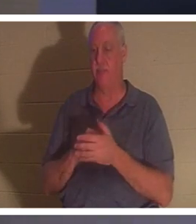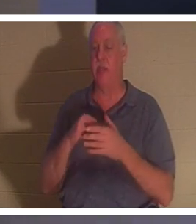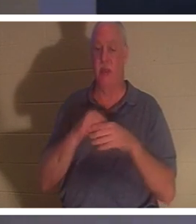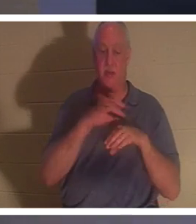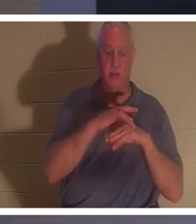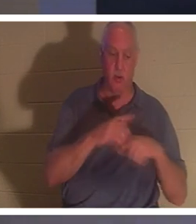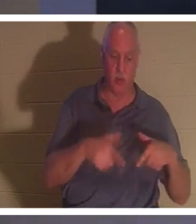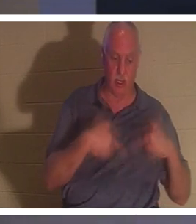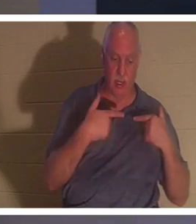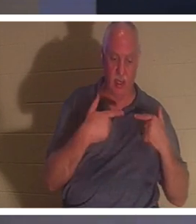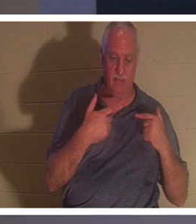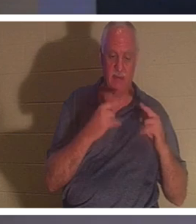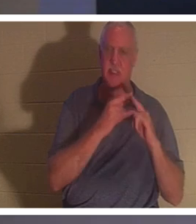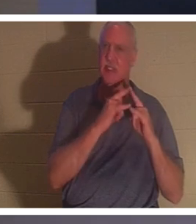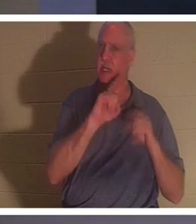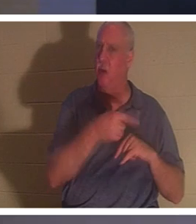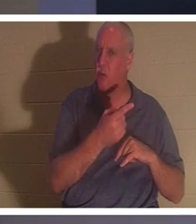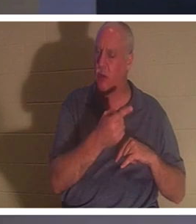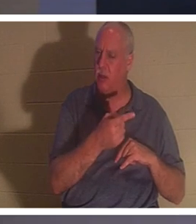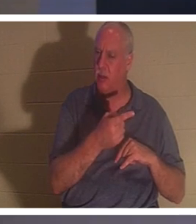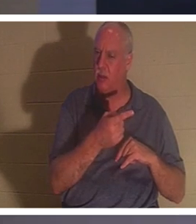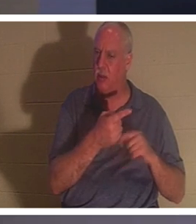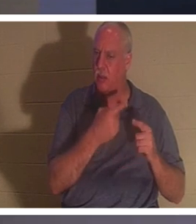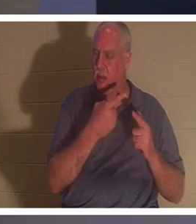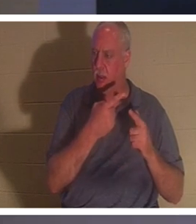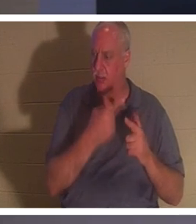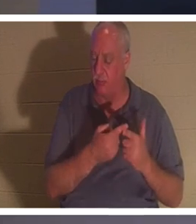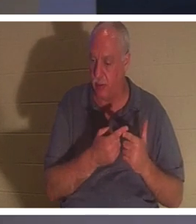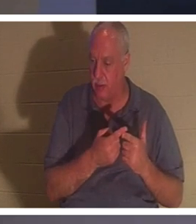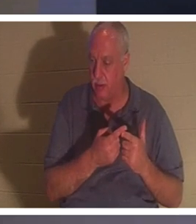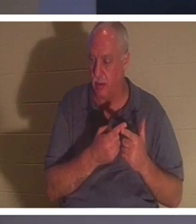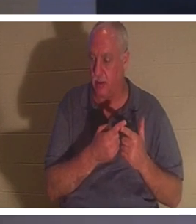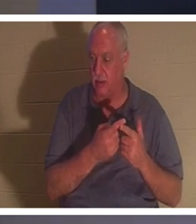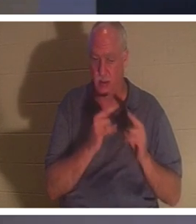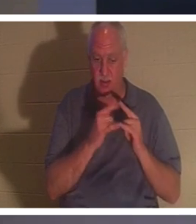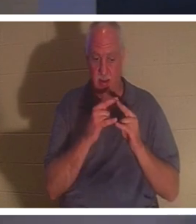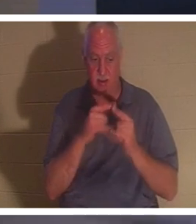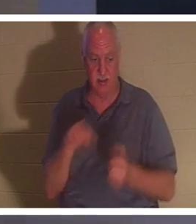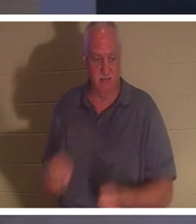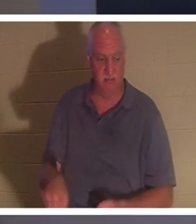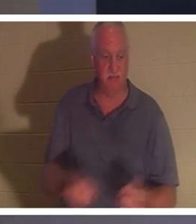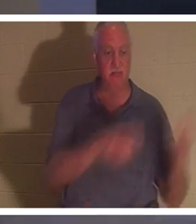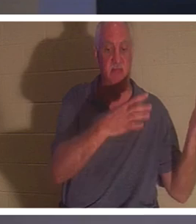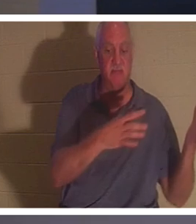단지 장막일 뿐이라고 말합니다. 그리고 텐트 못을 걷어차는 지점이 있습니다. 우리는 텐트를 무너뜨리고